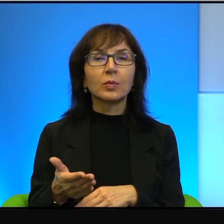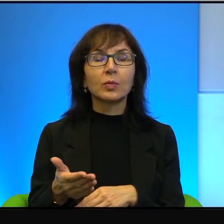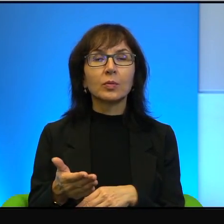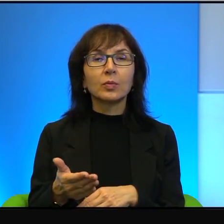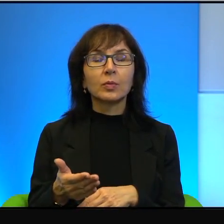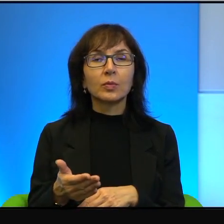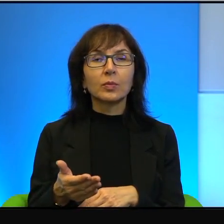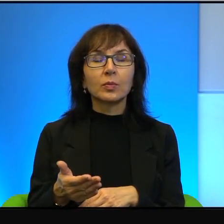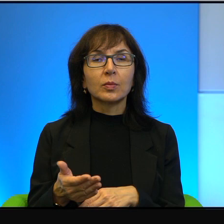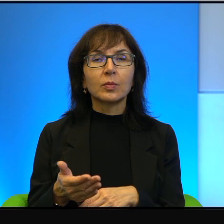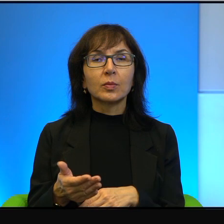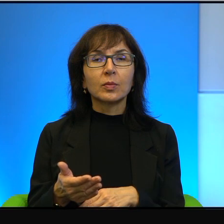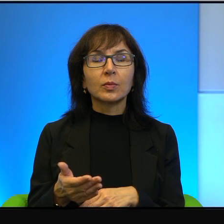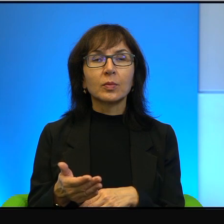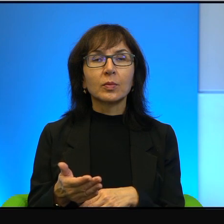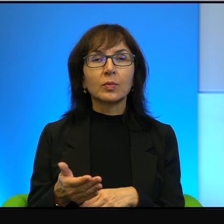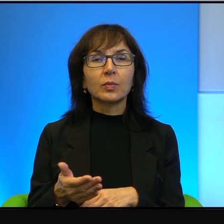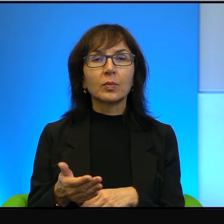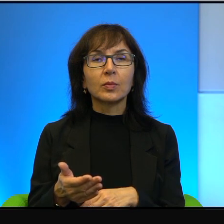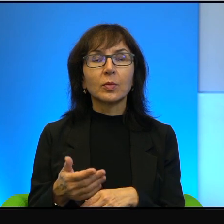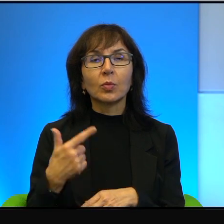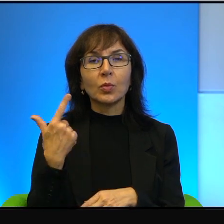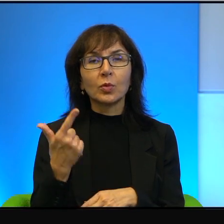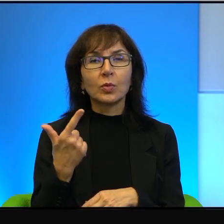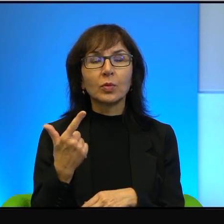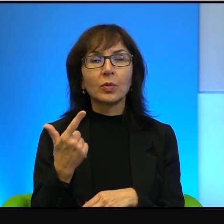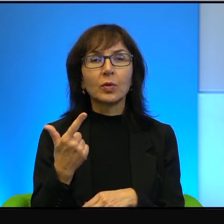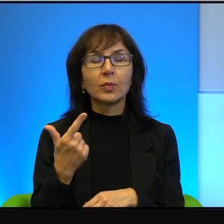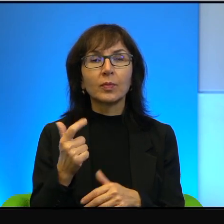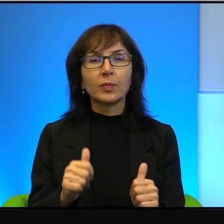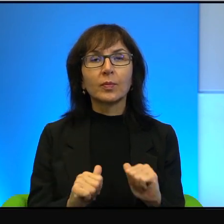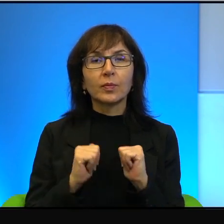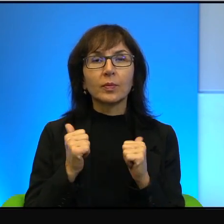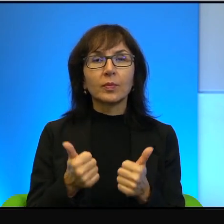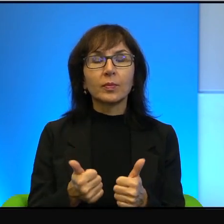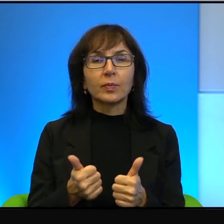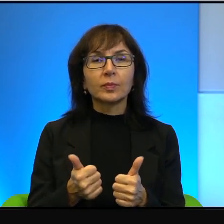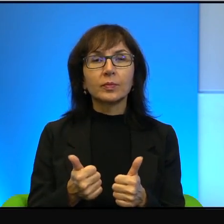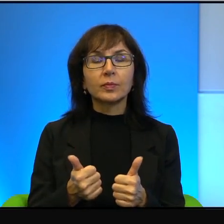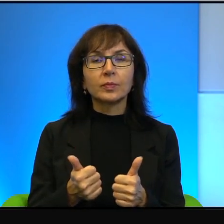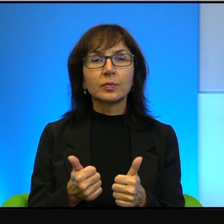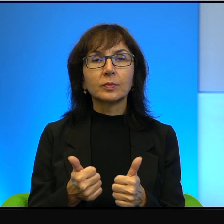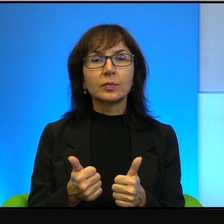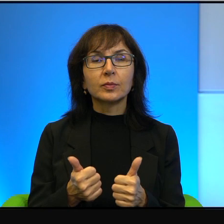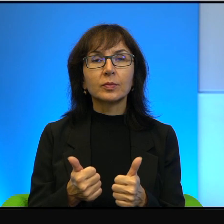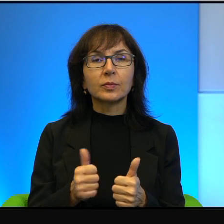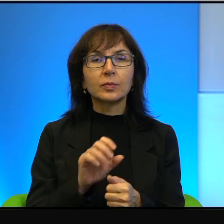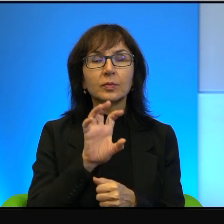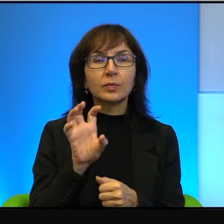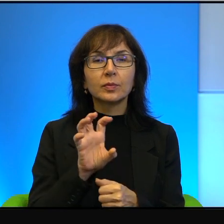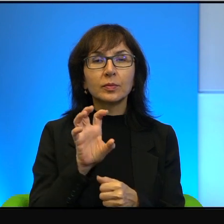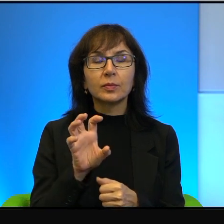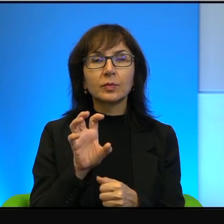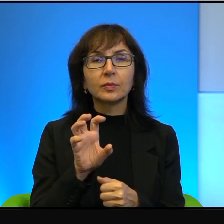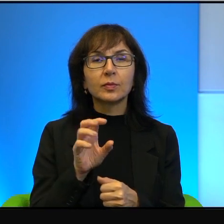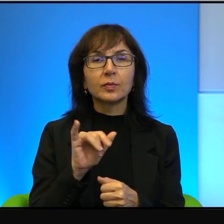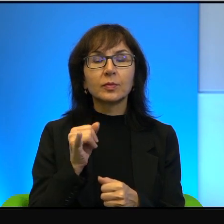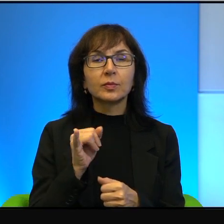a po wtóre, żeby przypatrzeć się temu w sposób jak najbardziej drobiazgowy.